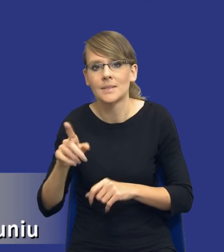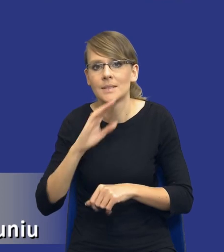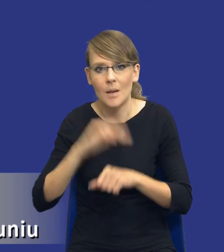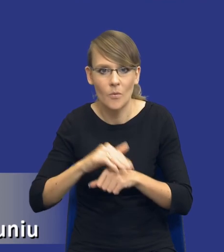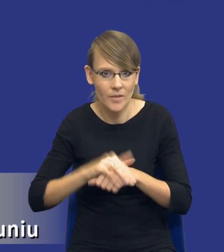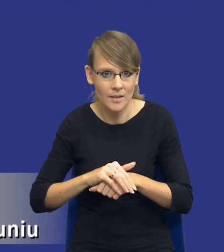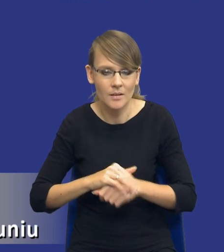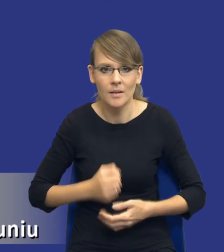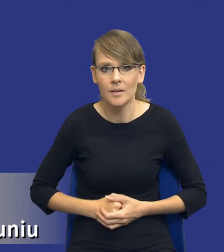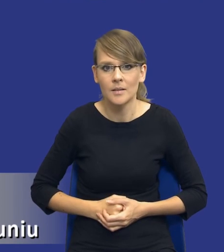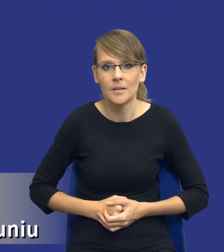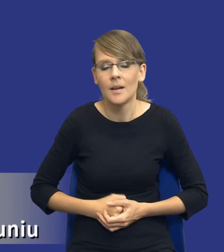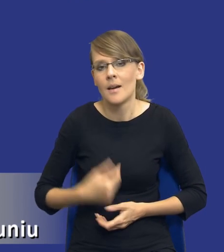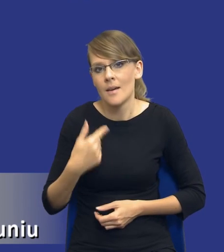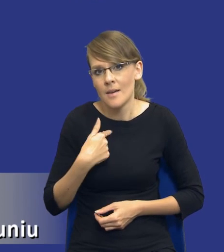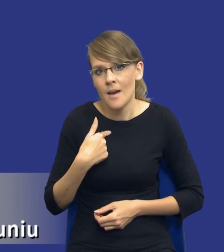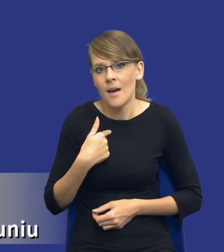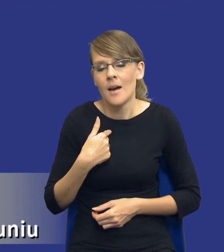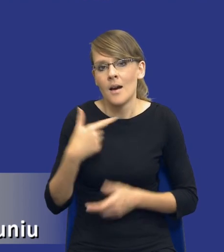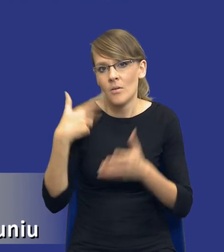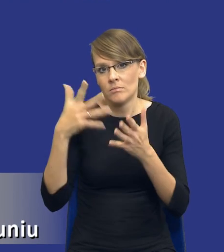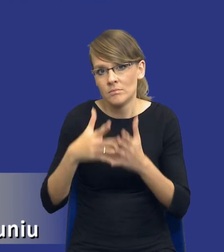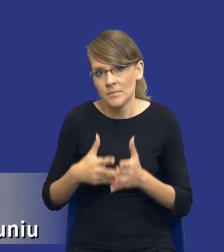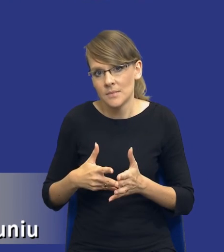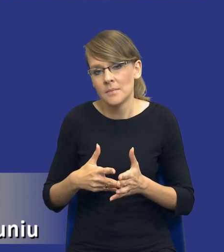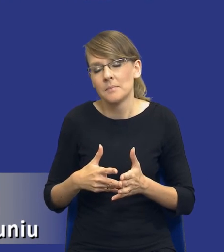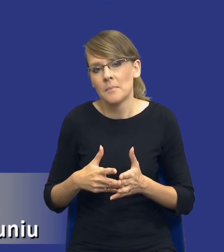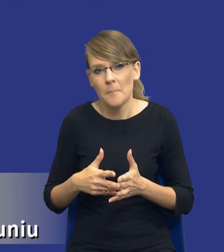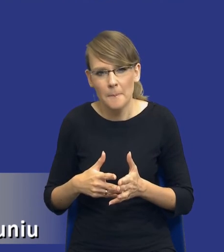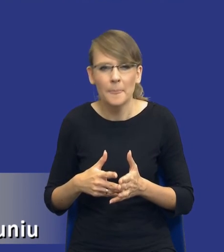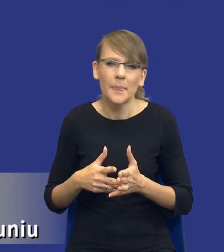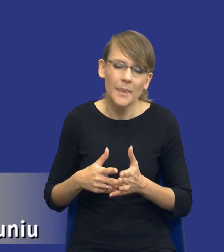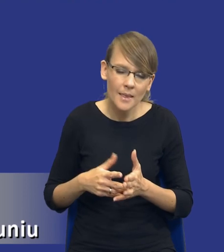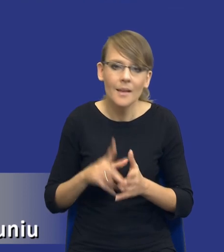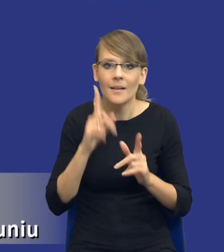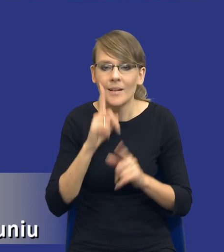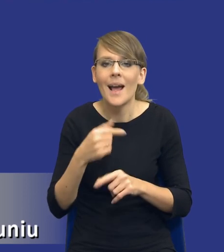I w mojej ocenie oczywiście, ja pewne zamówienia, ja się zgadzam z poglądem, że pewne